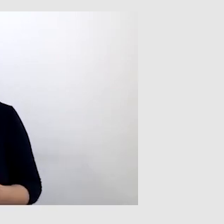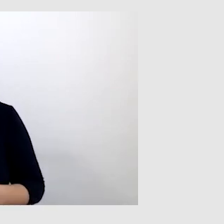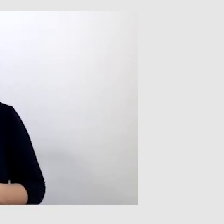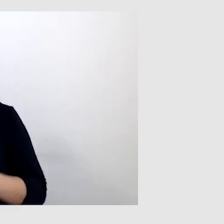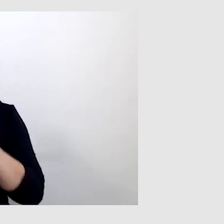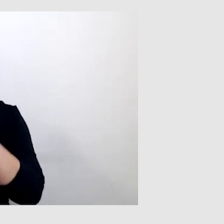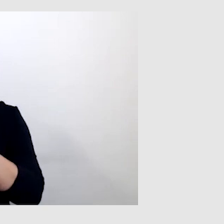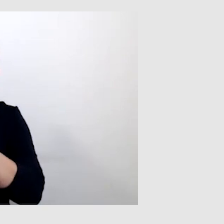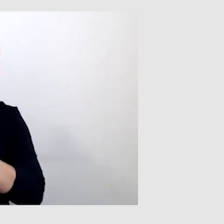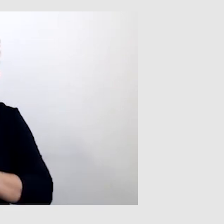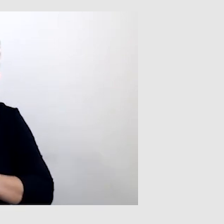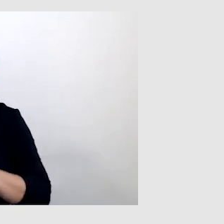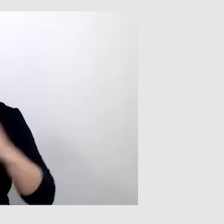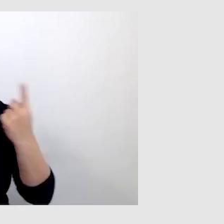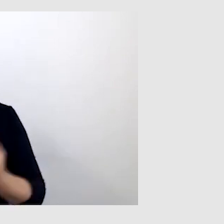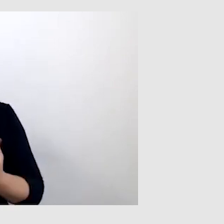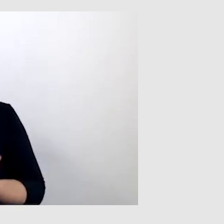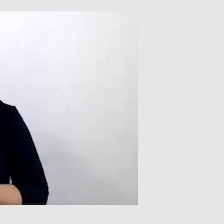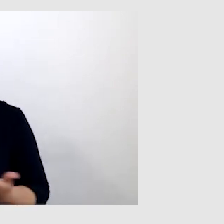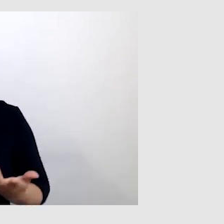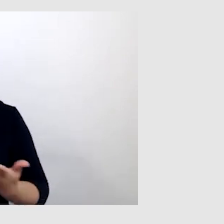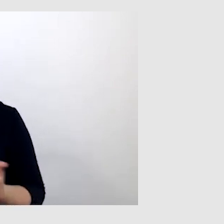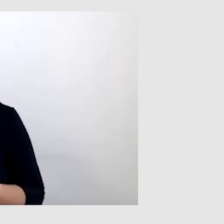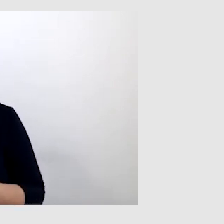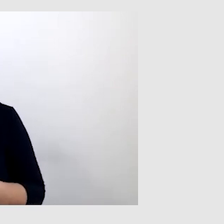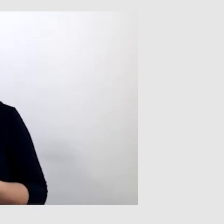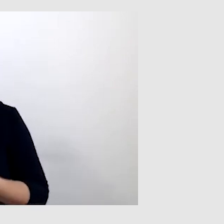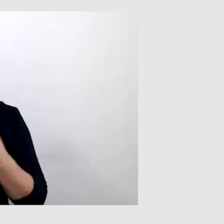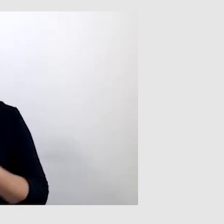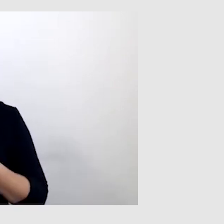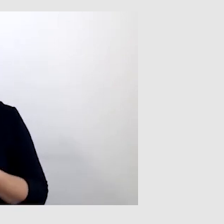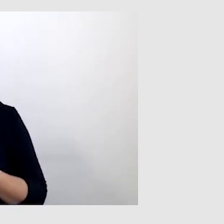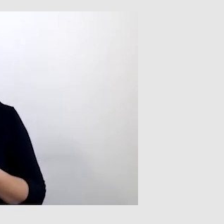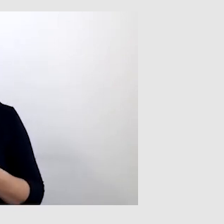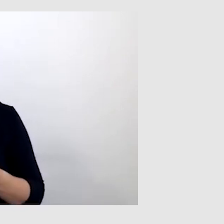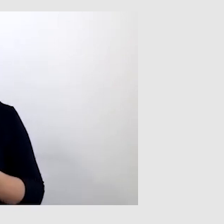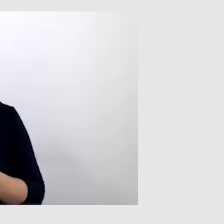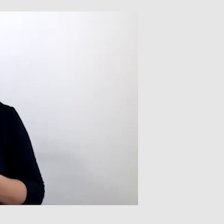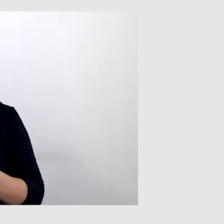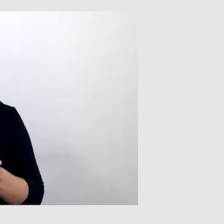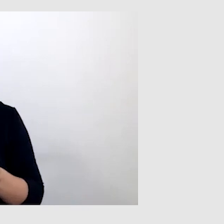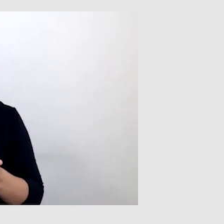to w takiej sytuacji miałem problem z autoryzacją pewnego zlecenia,